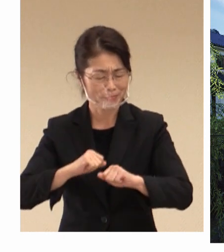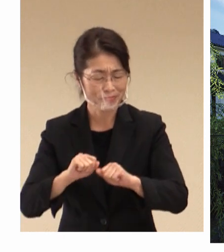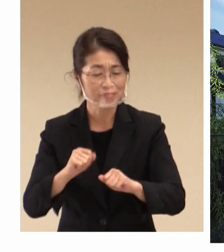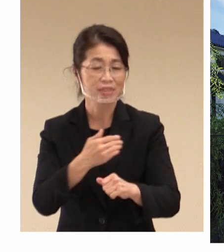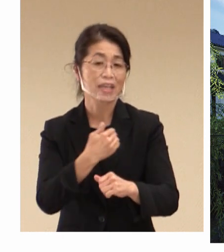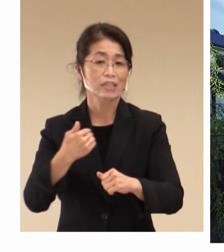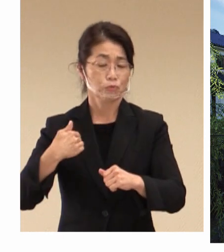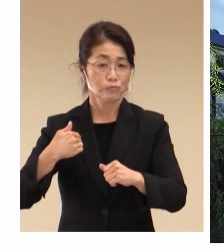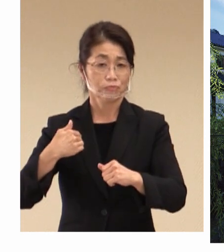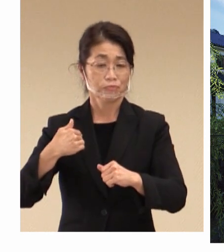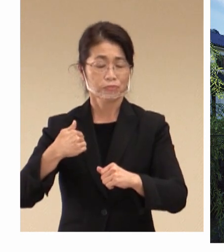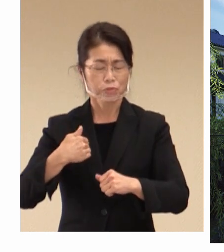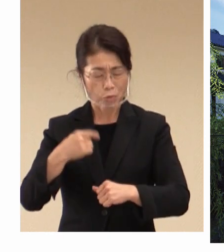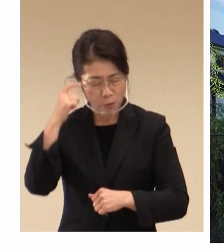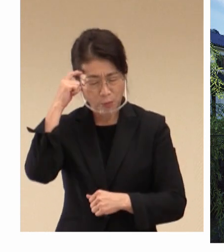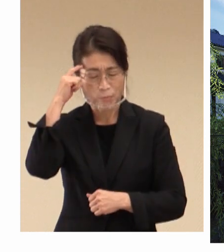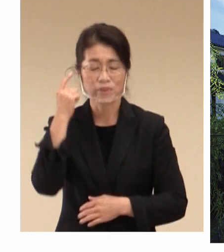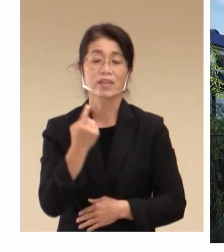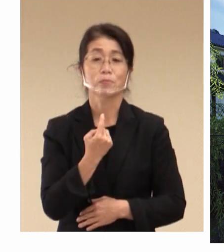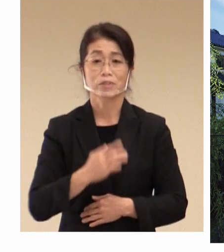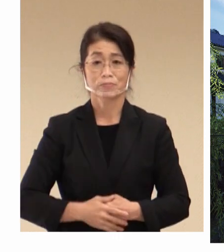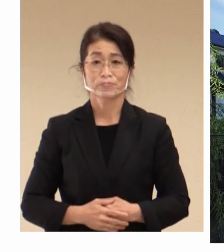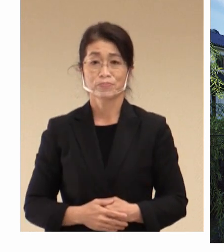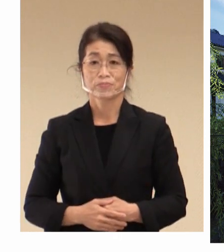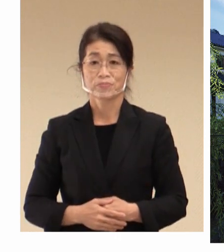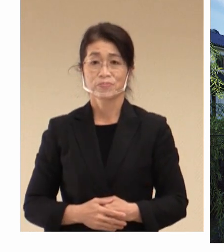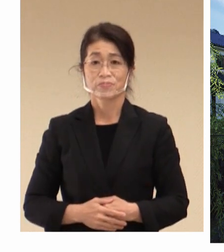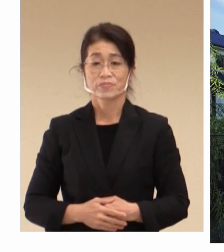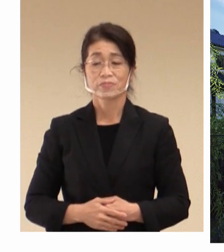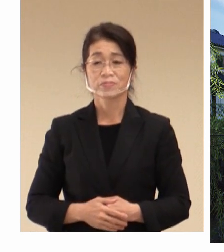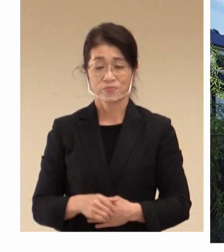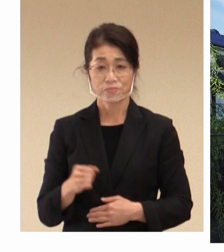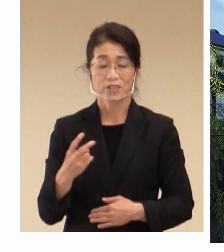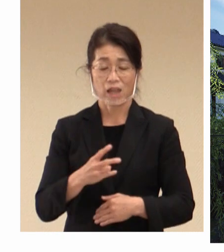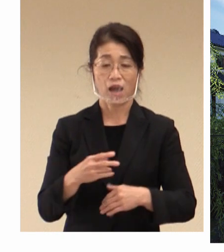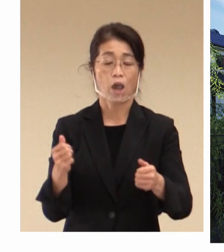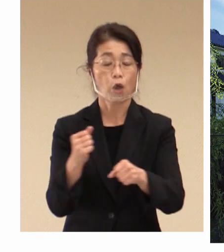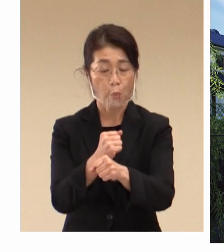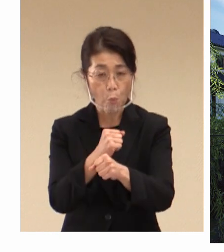ふうに認識をしております。 それゆえ労働雇用は